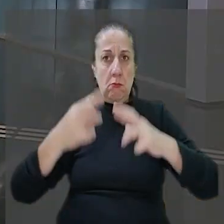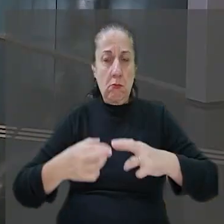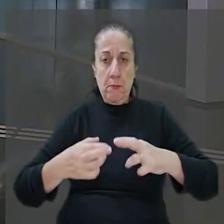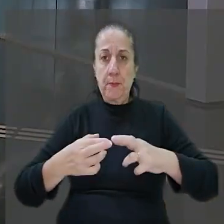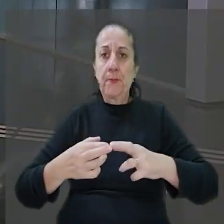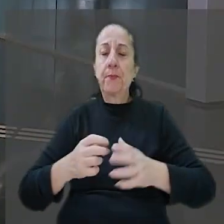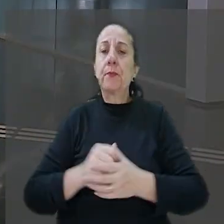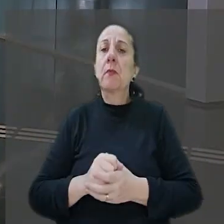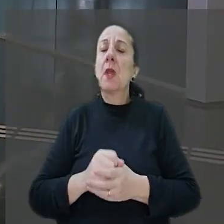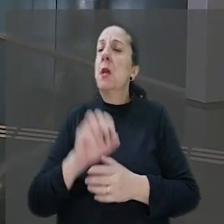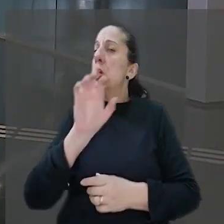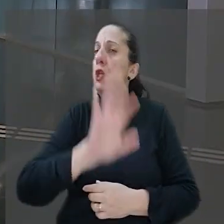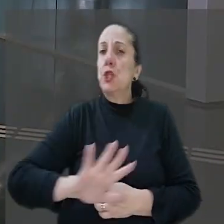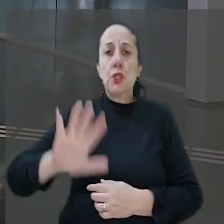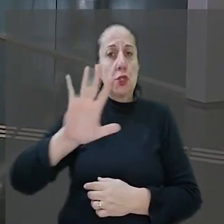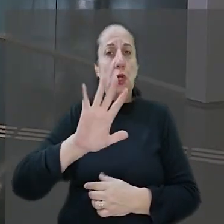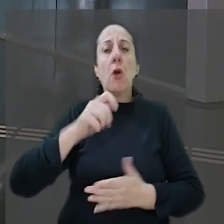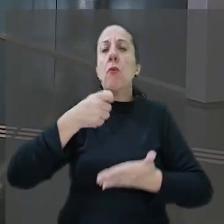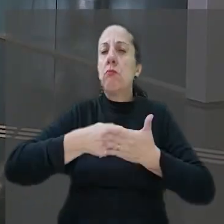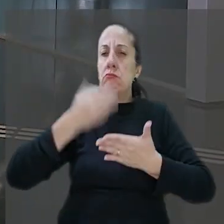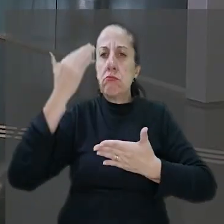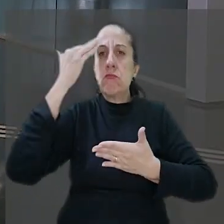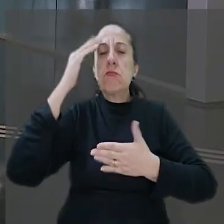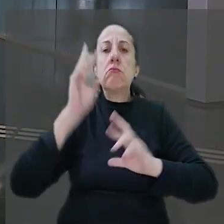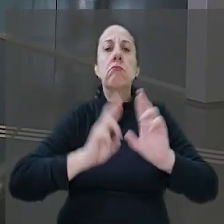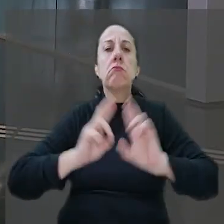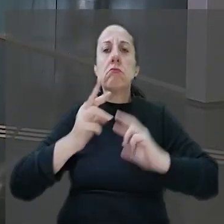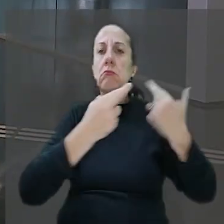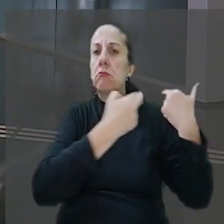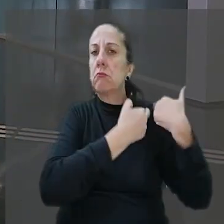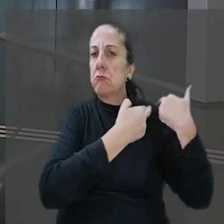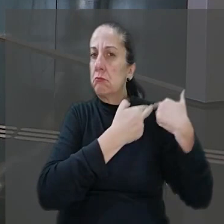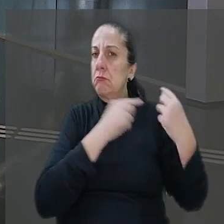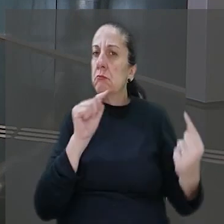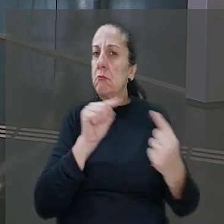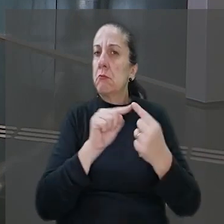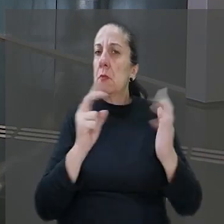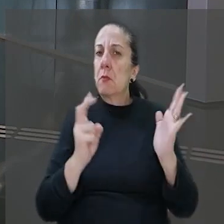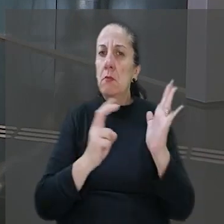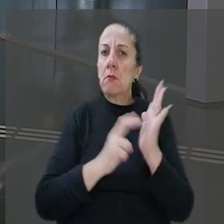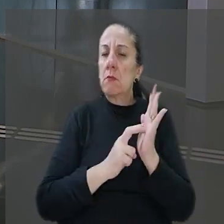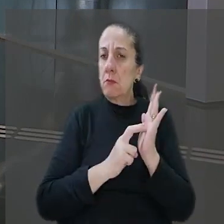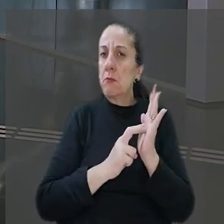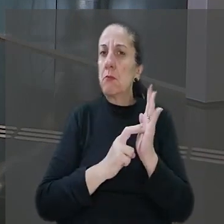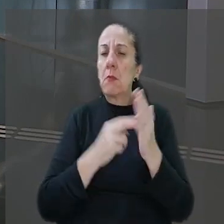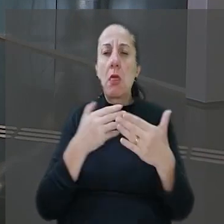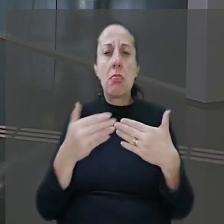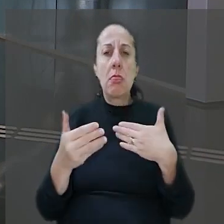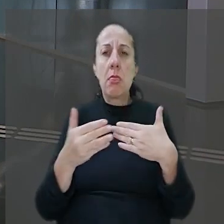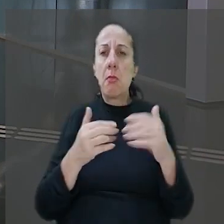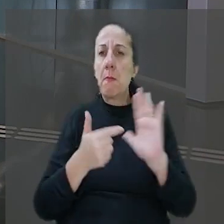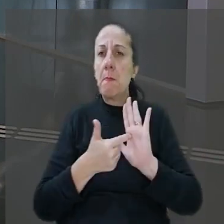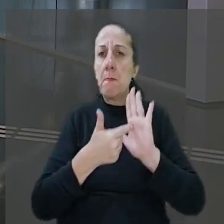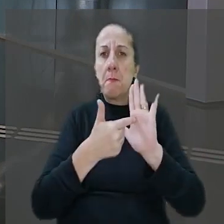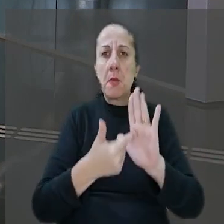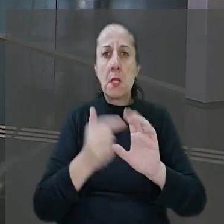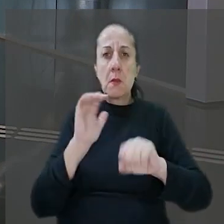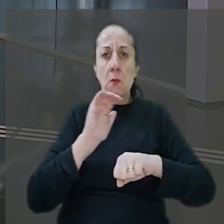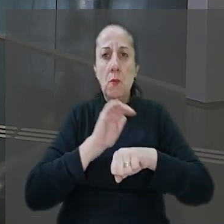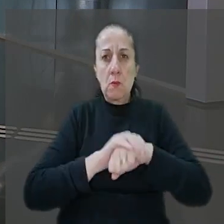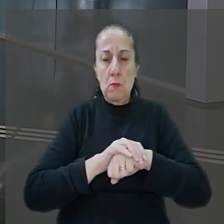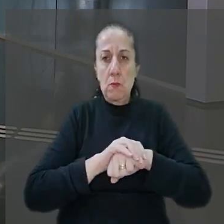Assim, por unanimidade, firmou-se o entendimento em relação à responsabilidade objetiva do banco que independe da demonstração de culpa.